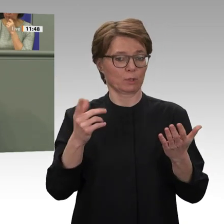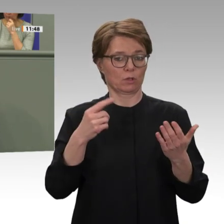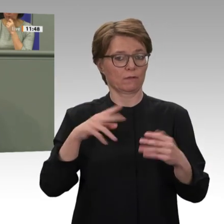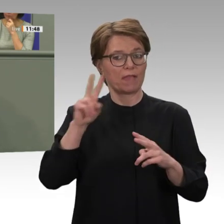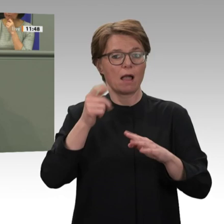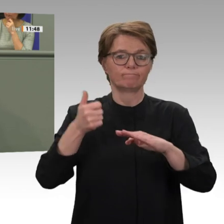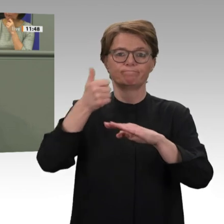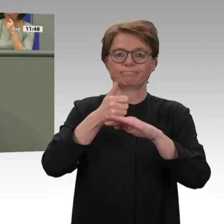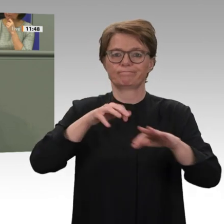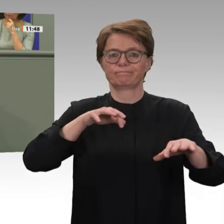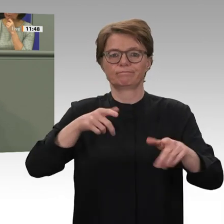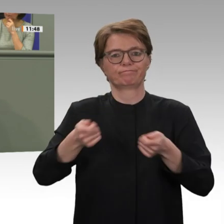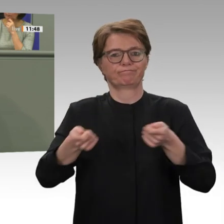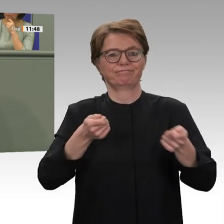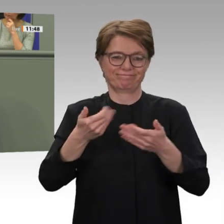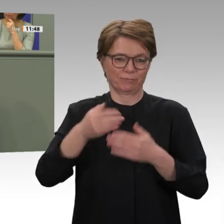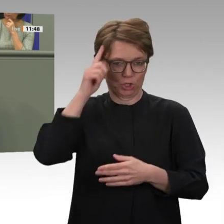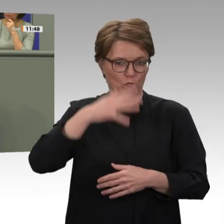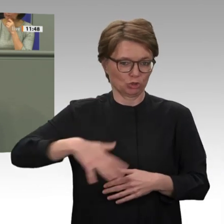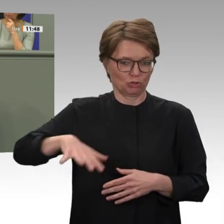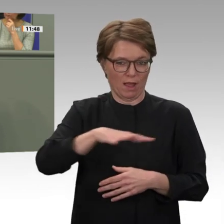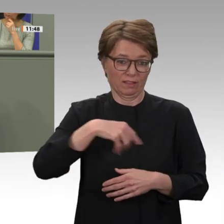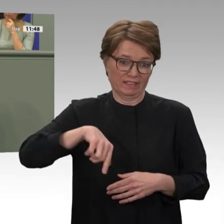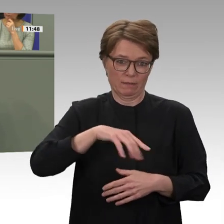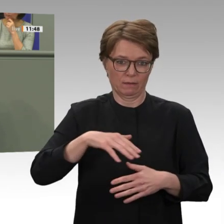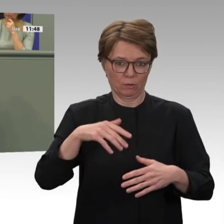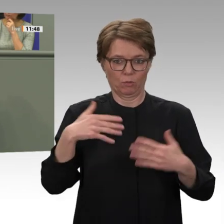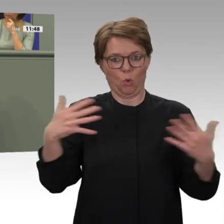wie gewöhnlich um ein Jahr verlängert wird, sondern lediglich um neun Monate.